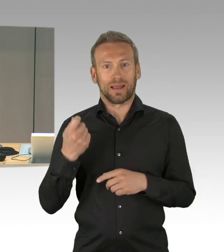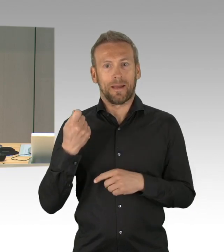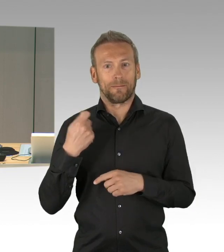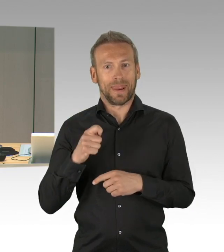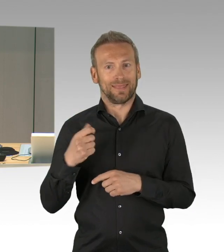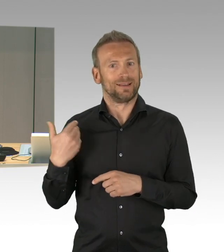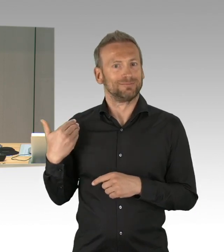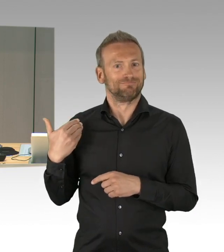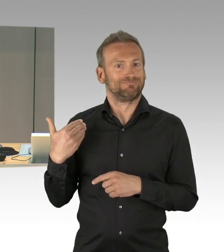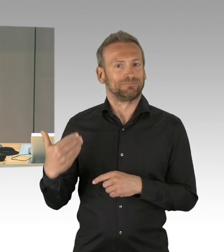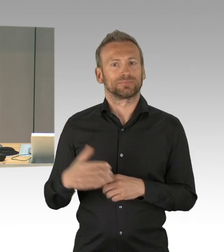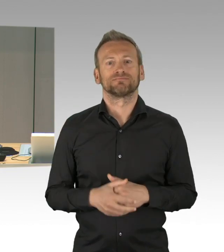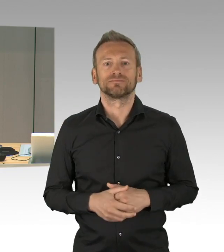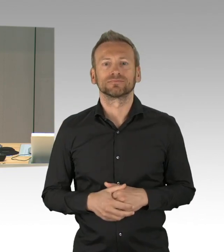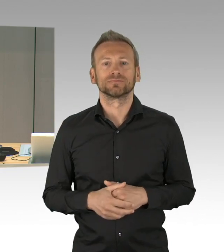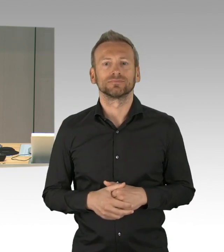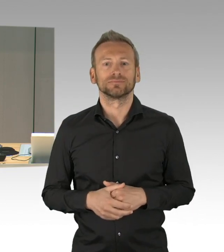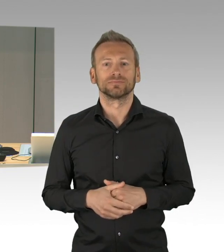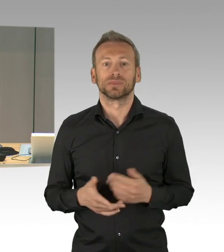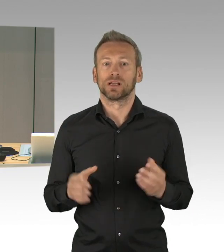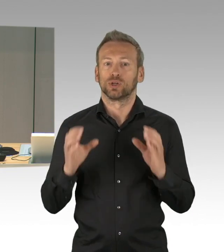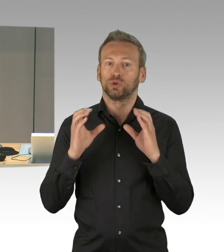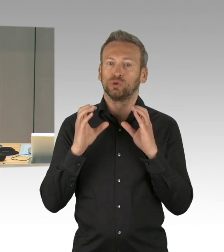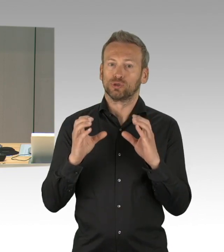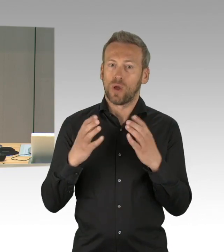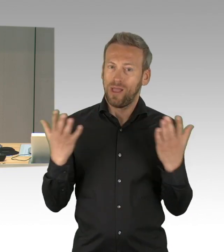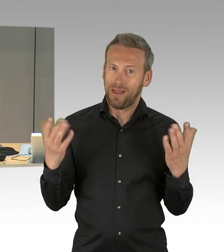Bitte noch mal um Nachsicht, dass wir heute verspätet anfangen.